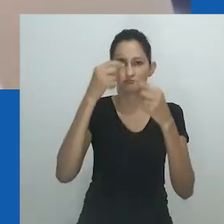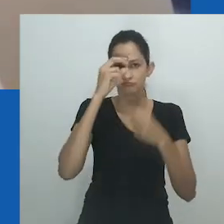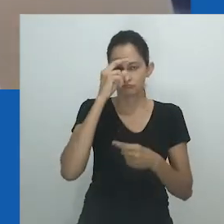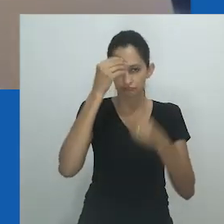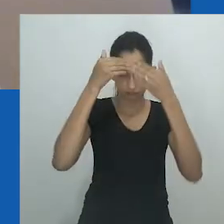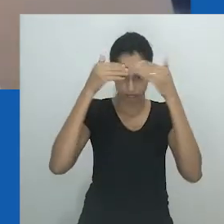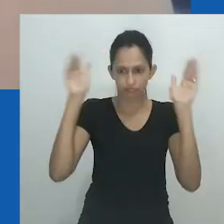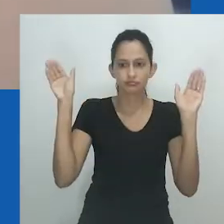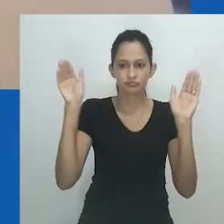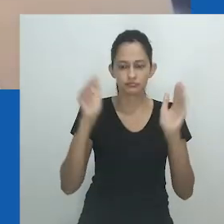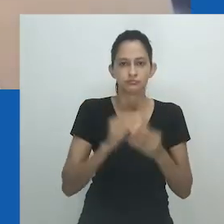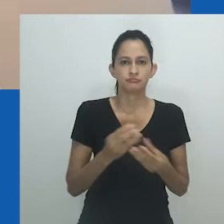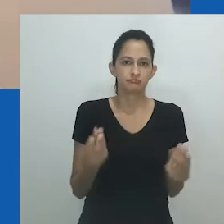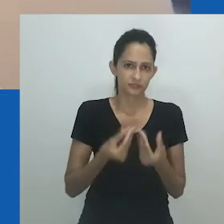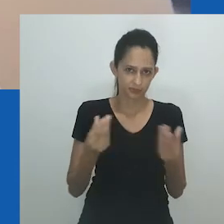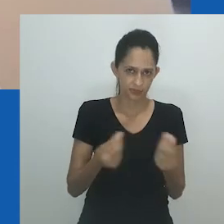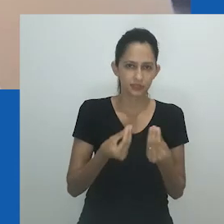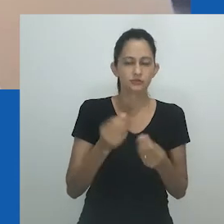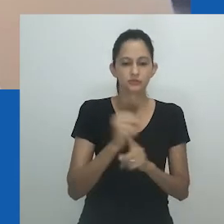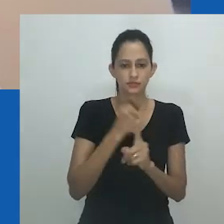que está frequentemente colocado em versões existentes de nongayindoda.